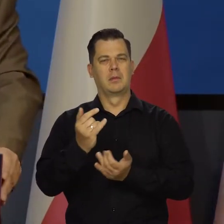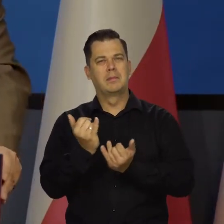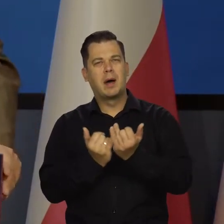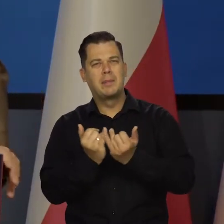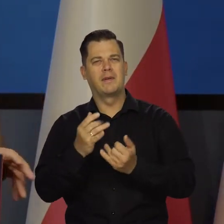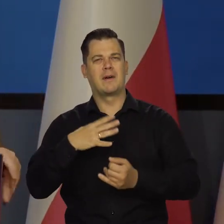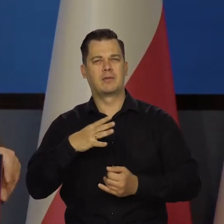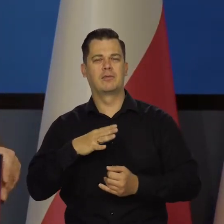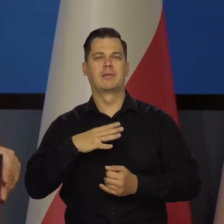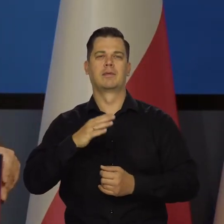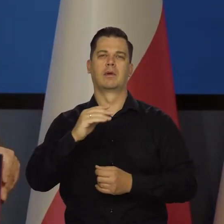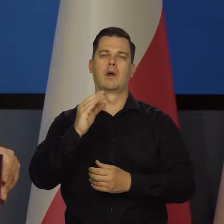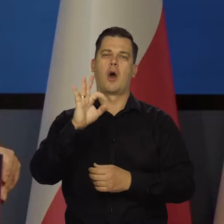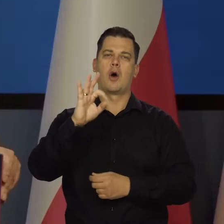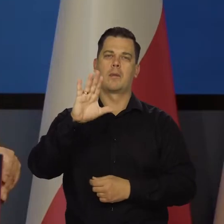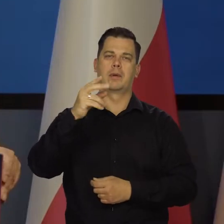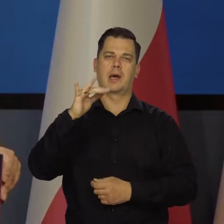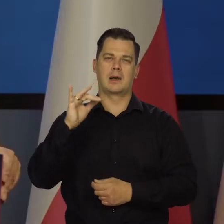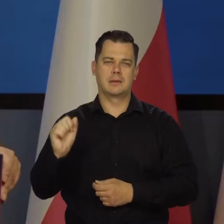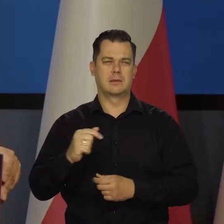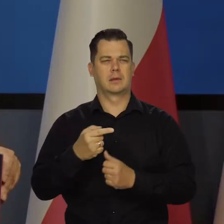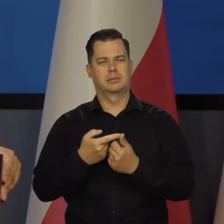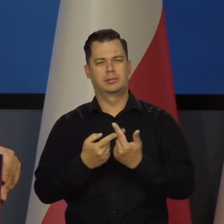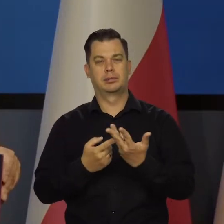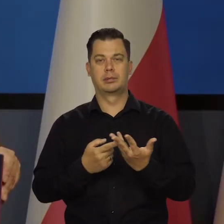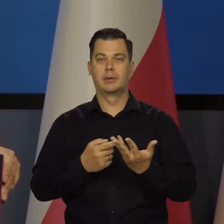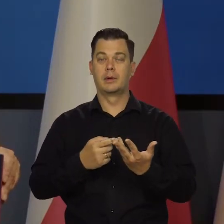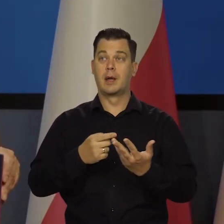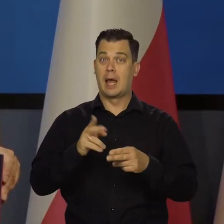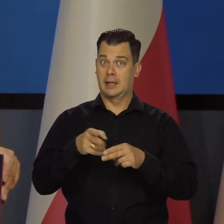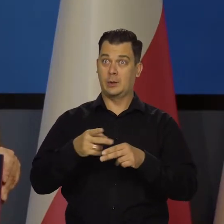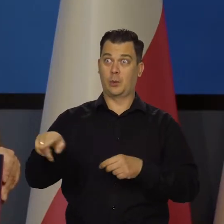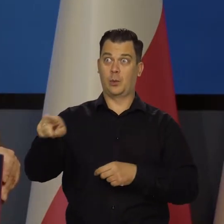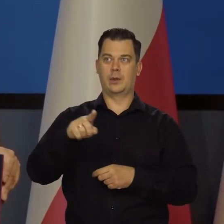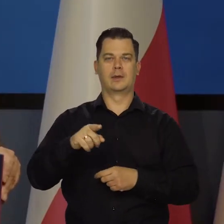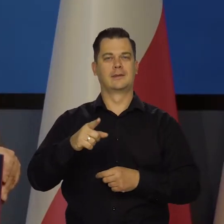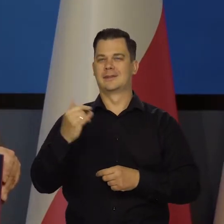wartościowych itd. ITD. Są tacy, co zawsze będą namawiać